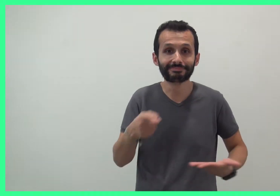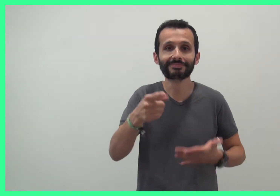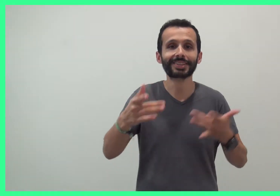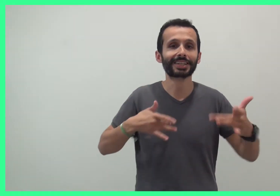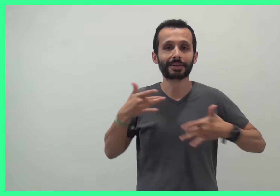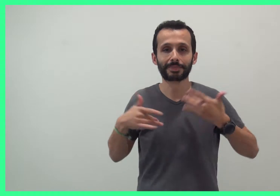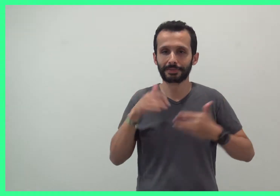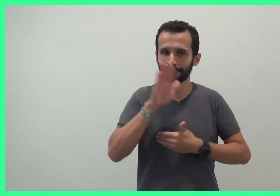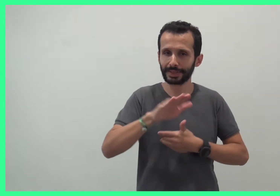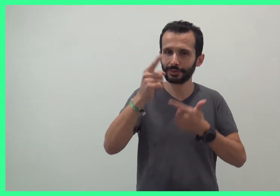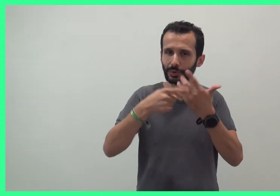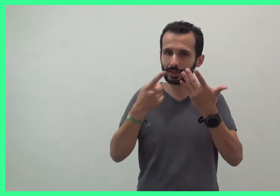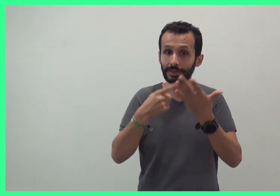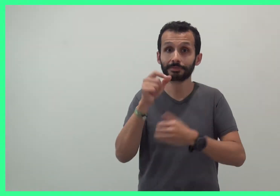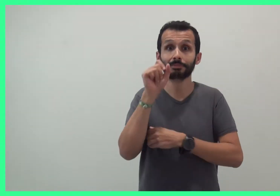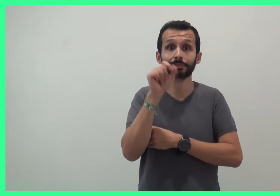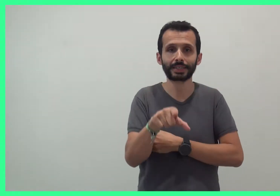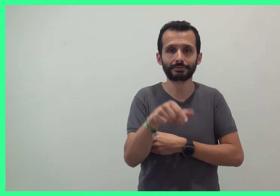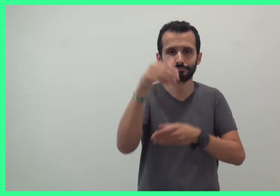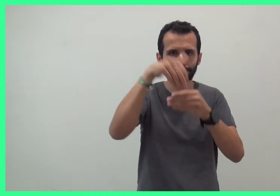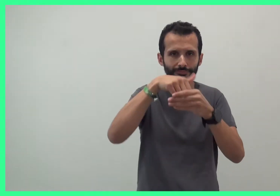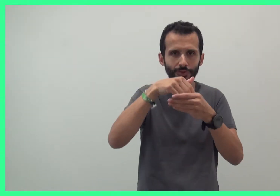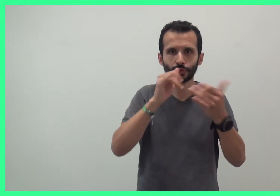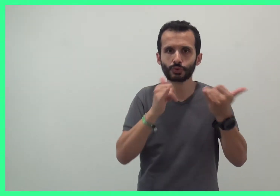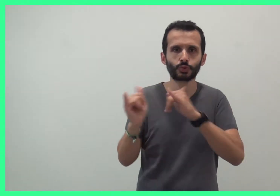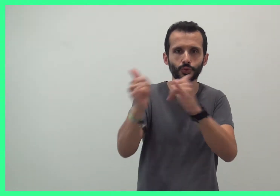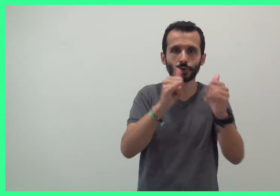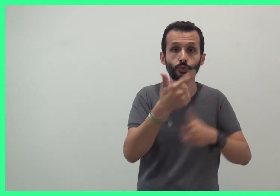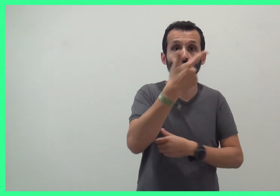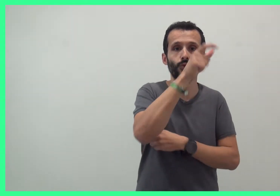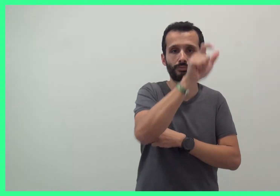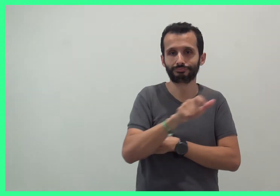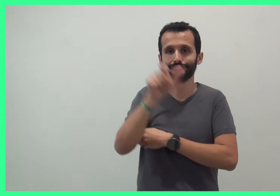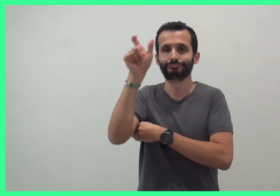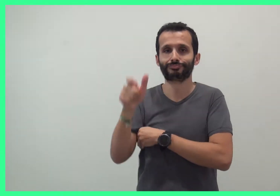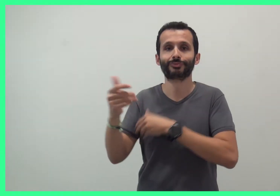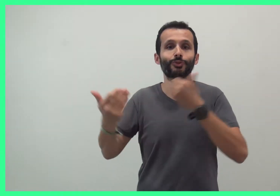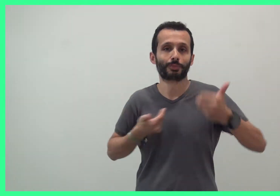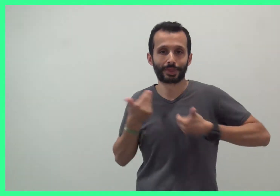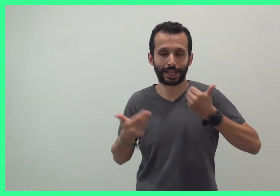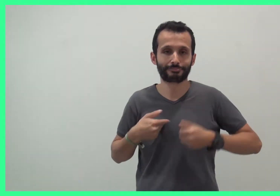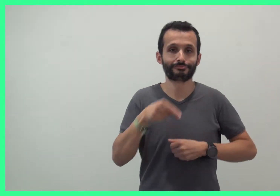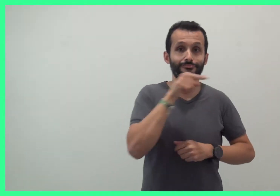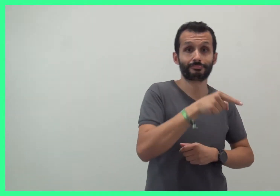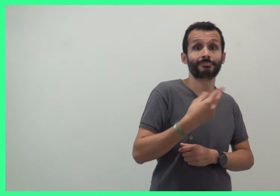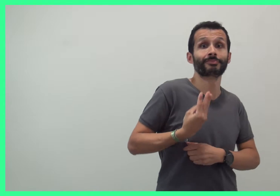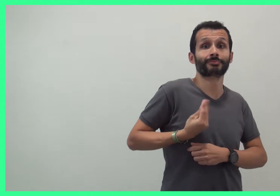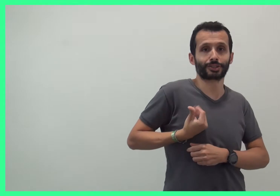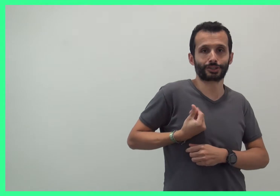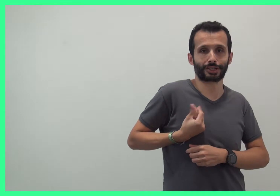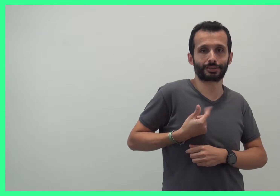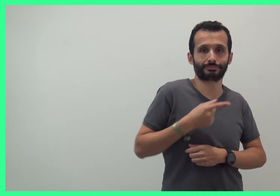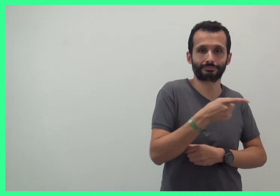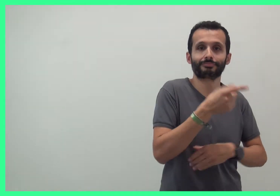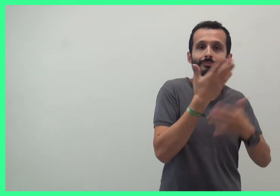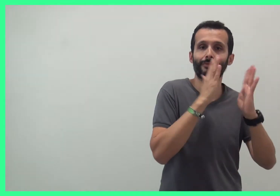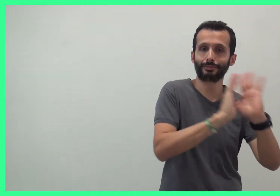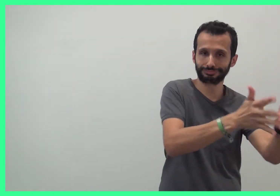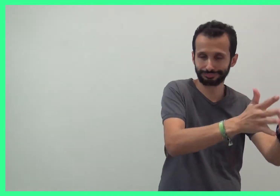Ce spectacle de comptines bilingue est joué par Bachir, comédien en Langue des Signes